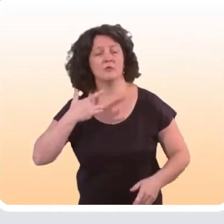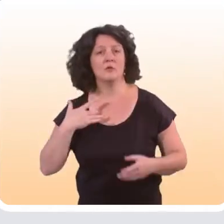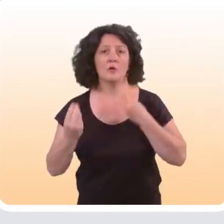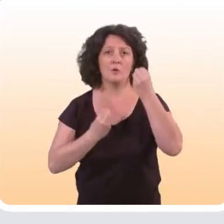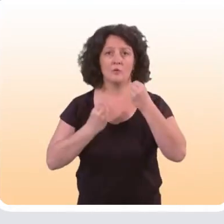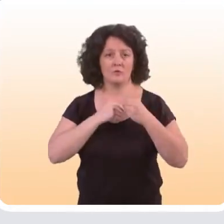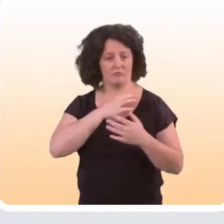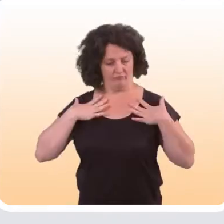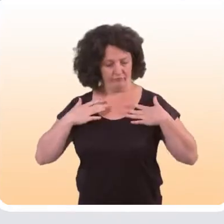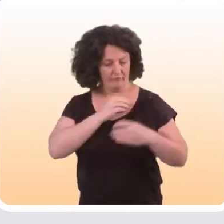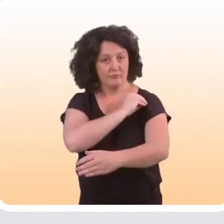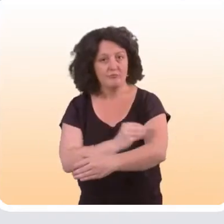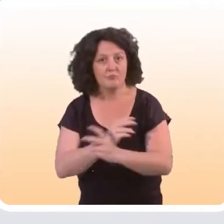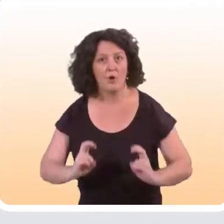ou à augmenter son activité physique.